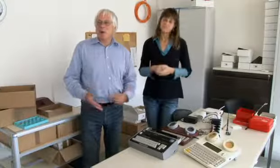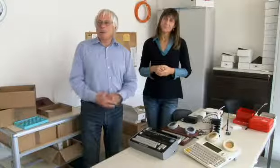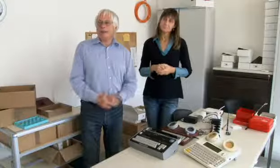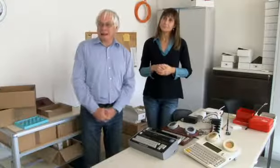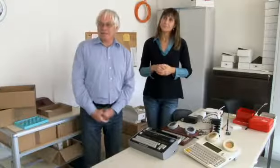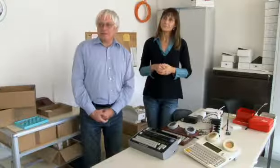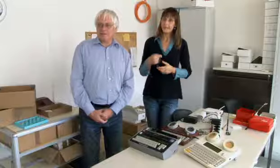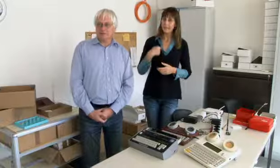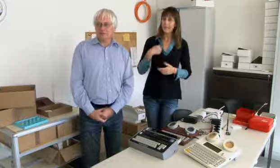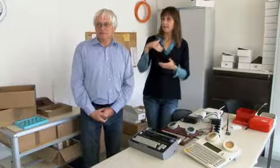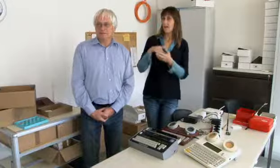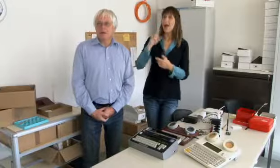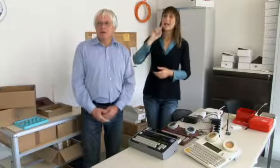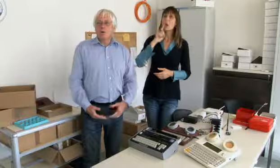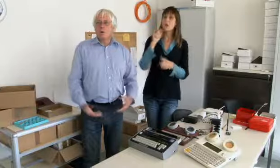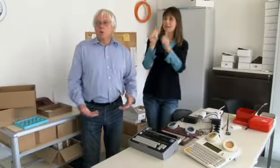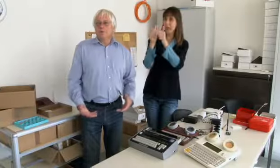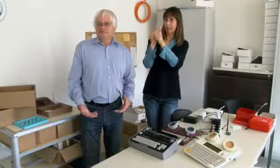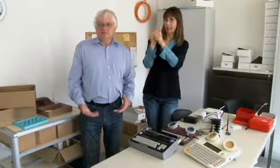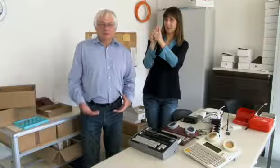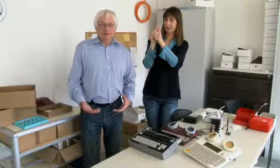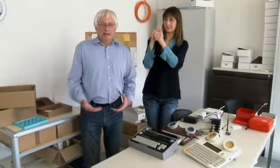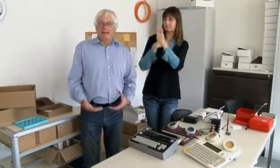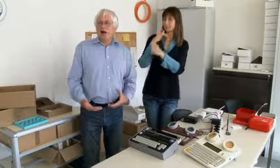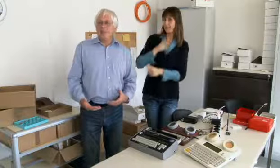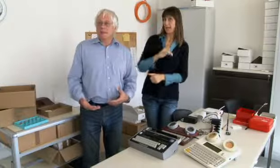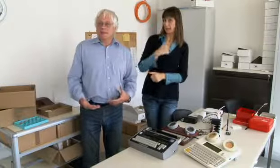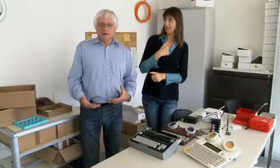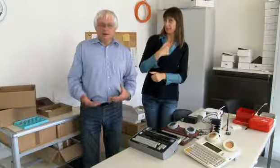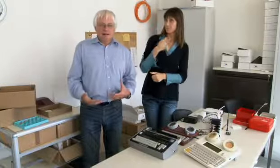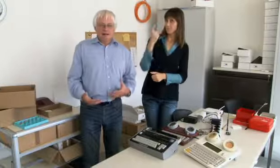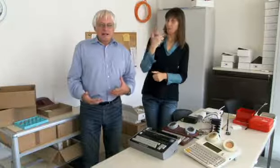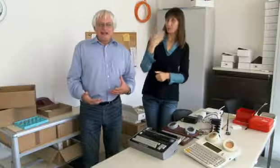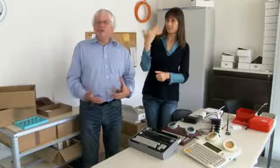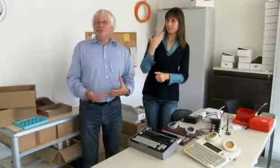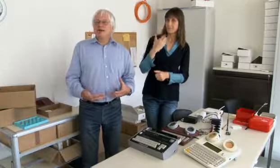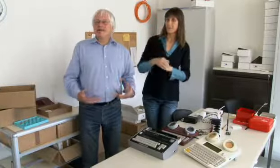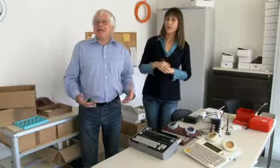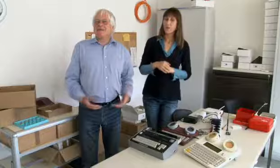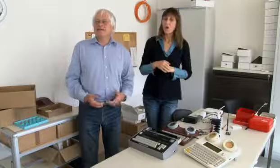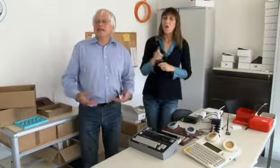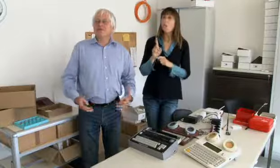Ich bin ja ein Kind gehörloser Eltern und ich habe